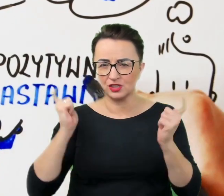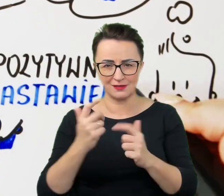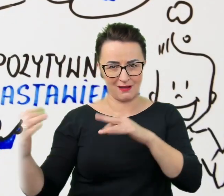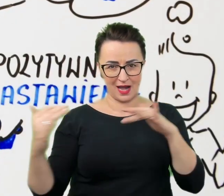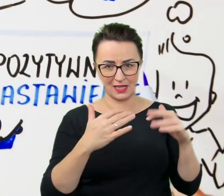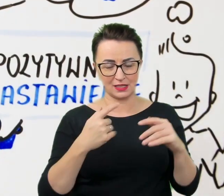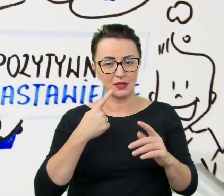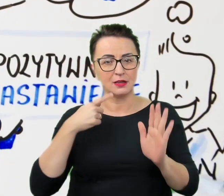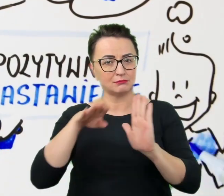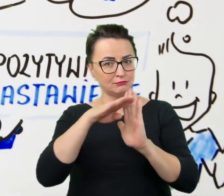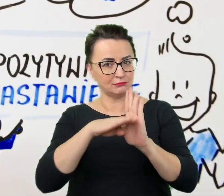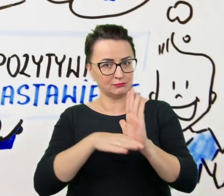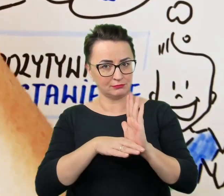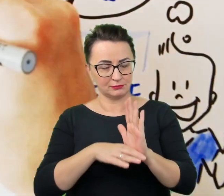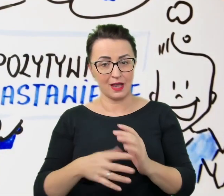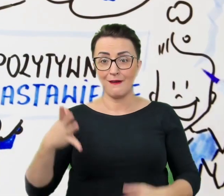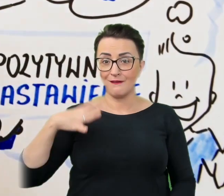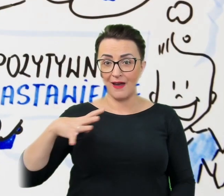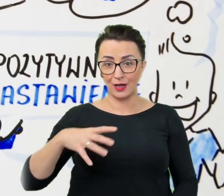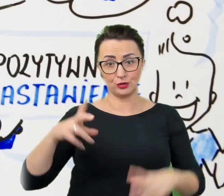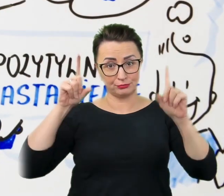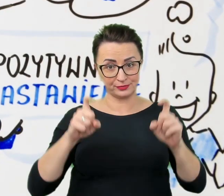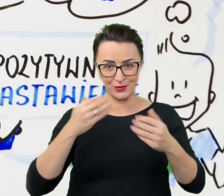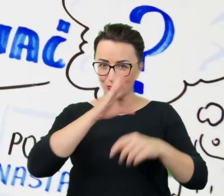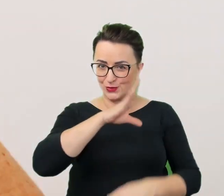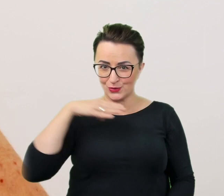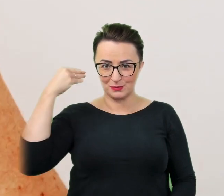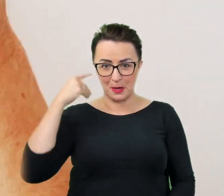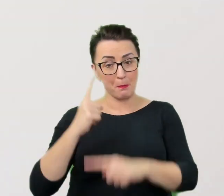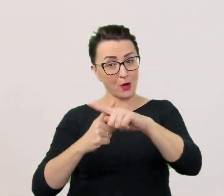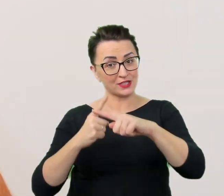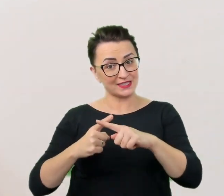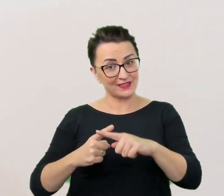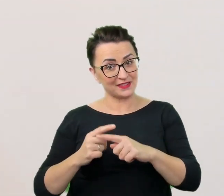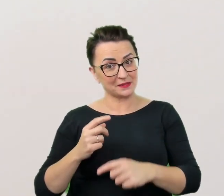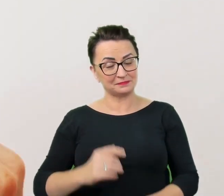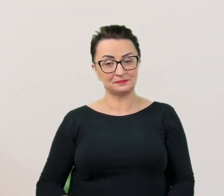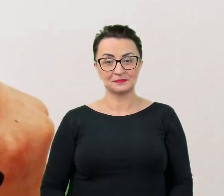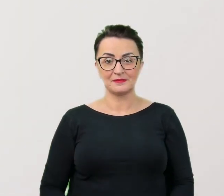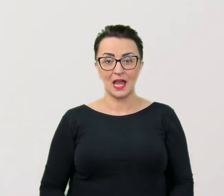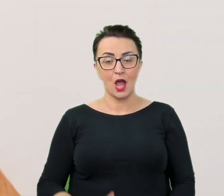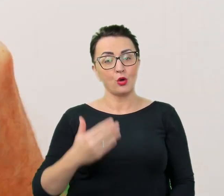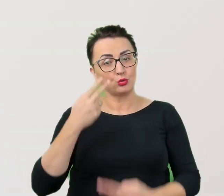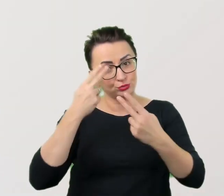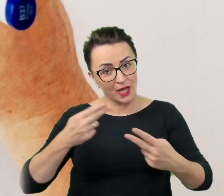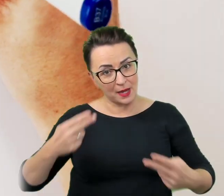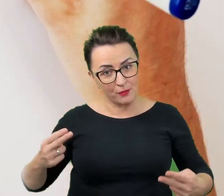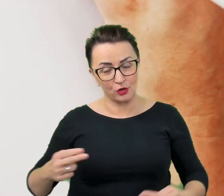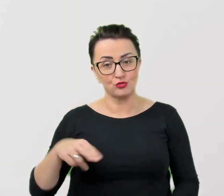Dobrze zacząć od uśmiechu i pozytywnego nastawienia. Uprzejmość i wyrozumiałość, ale nie pobłażliwość;